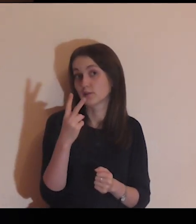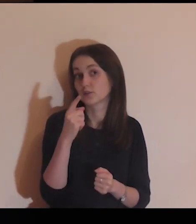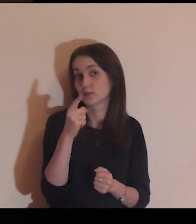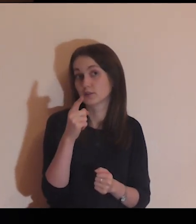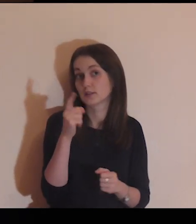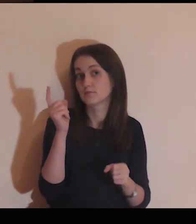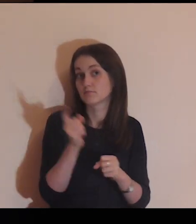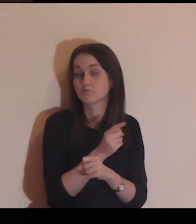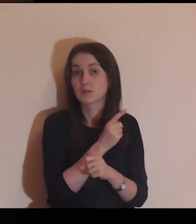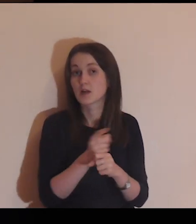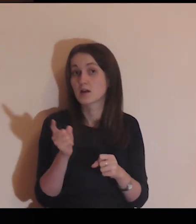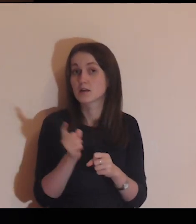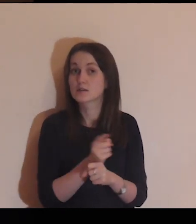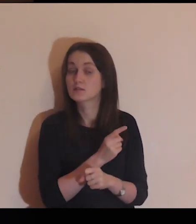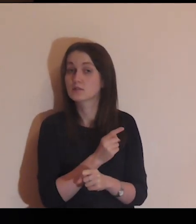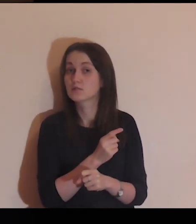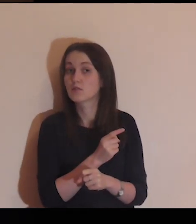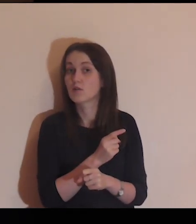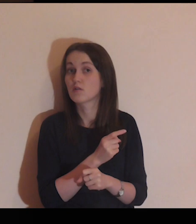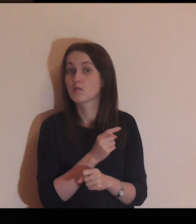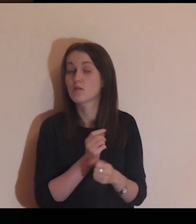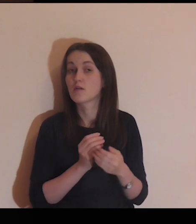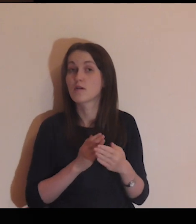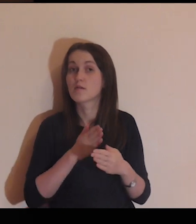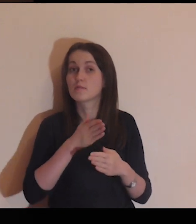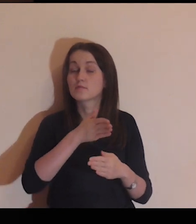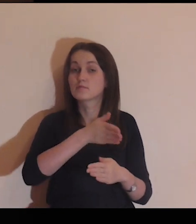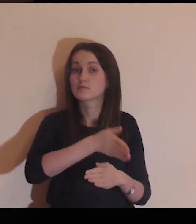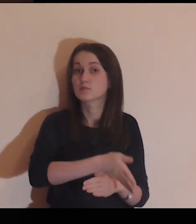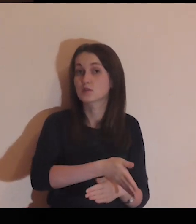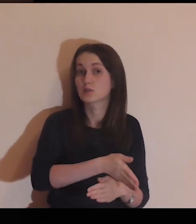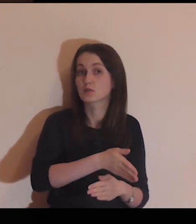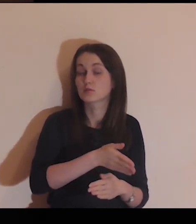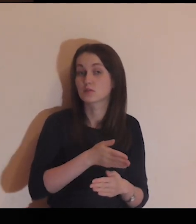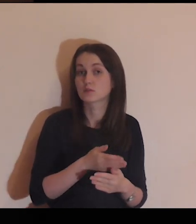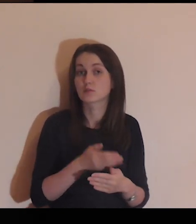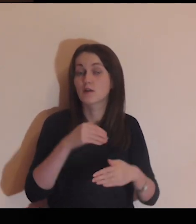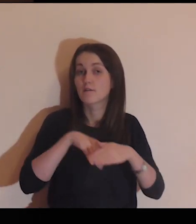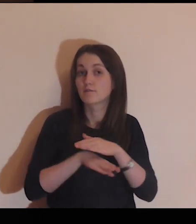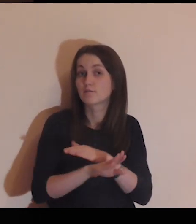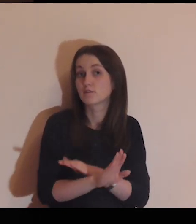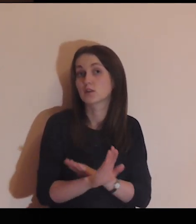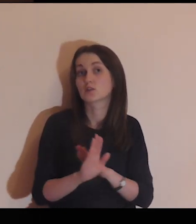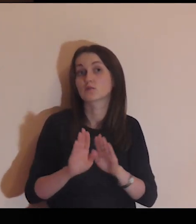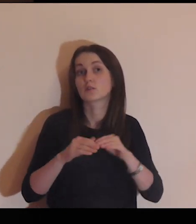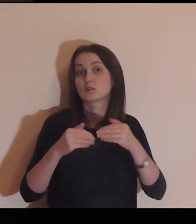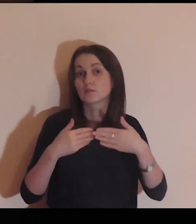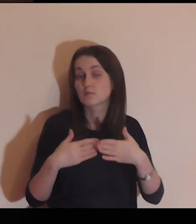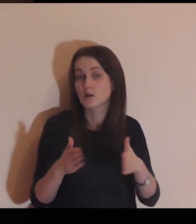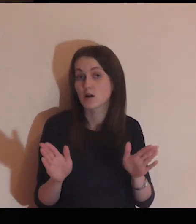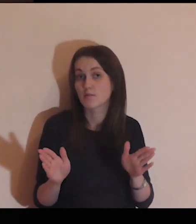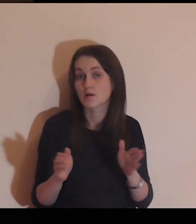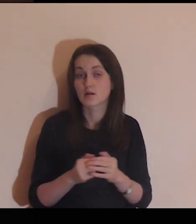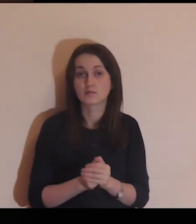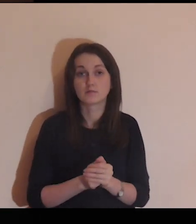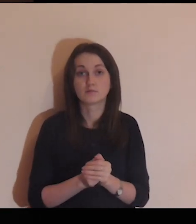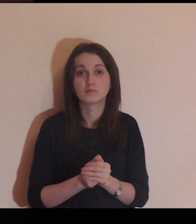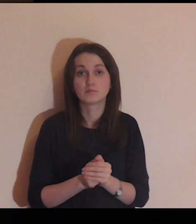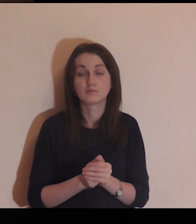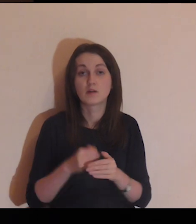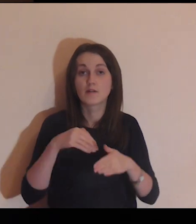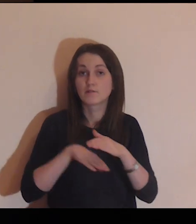On widzi, że zaryzykowałaś, że przeszłaś przez bramę, pokonałaś mur.